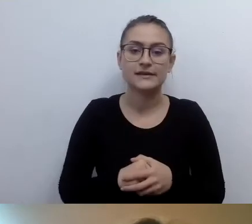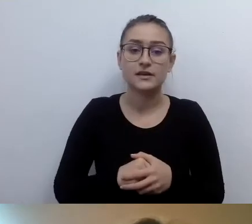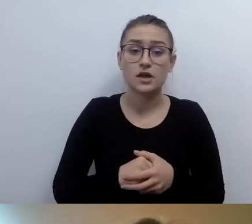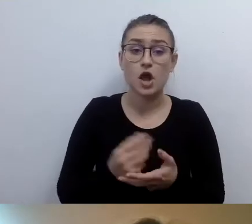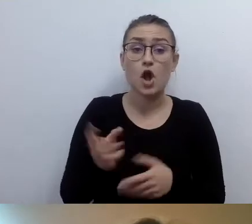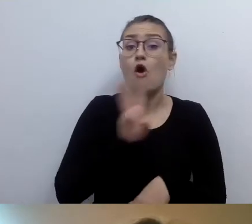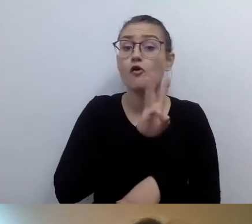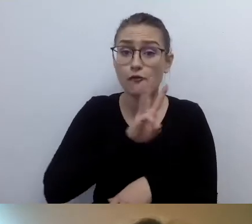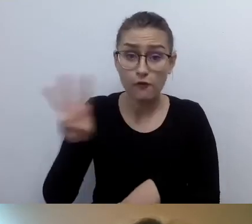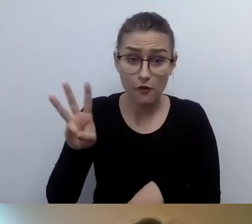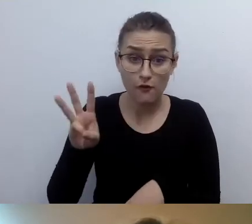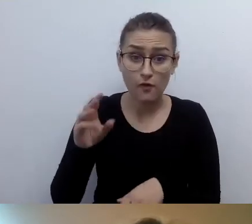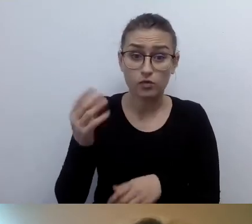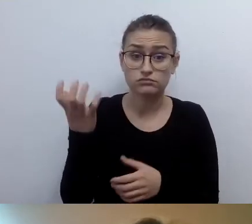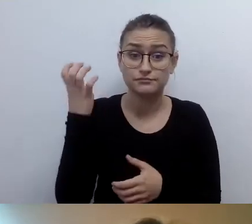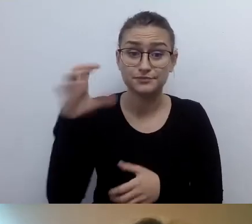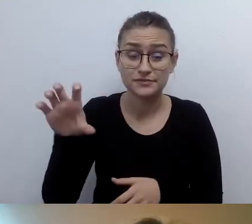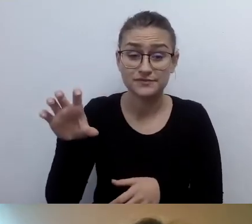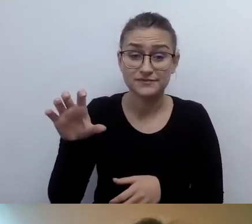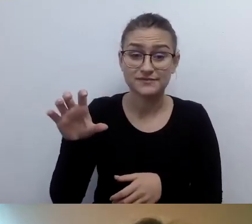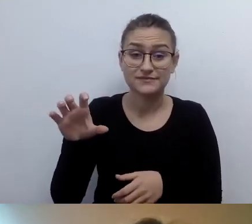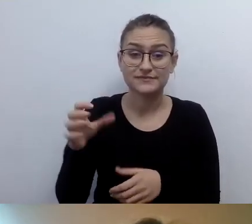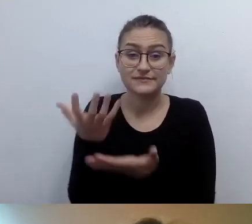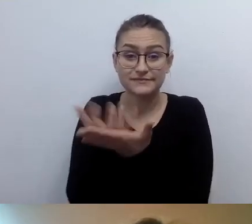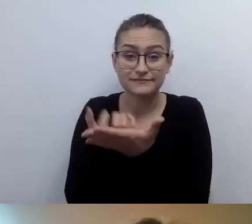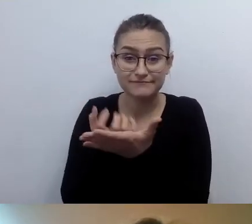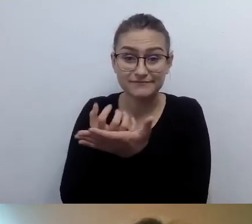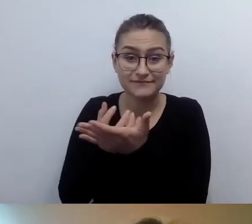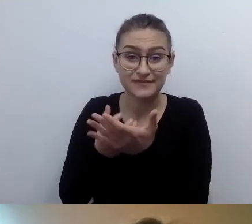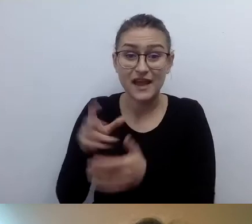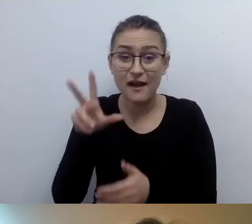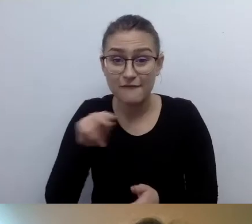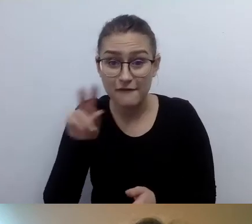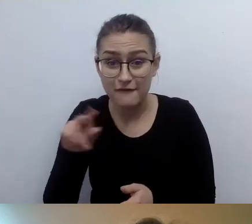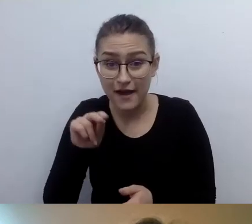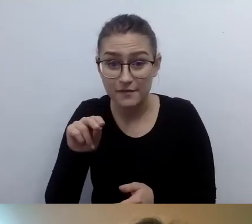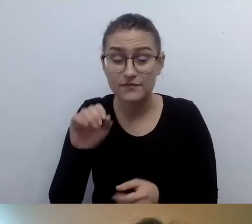czy wystarczy napisać do odczytu przez czytnik. Jak jest wygodniej dla osoby niewidomej lub niedowidzącej?